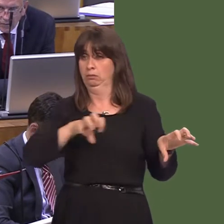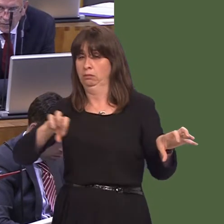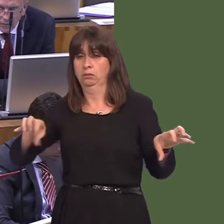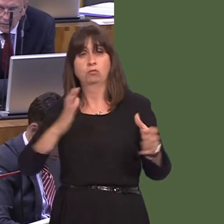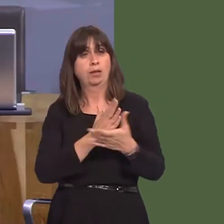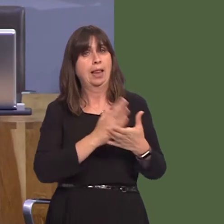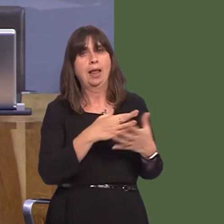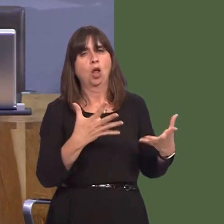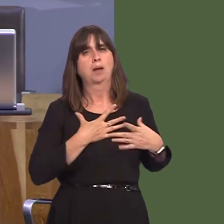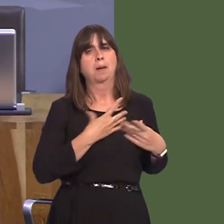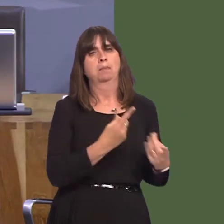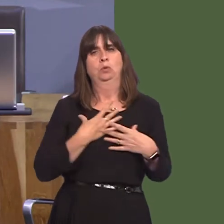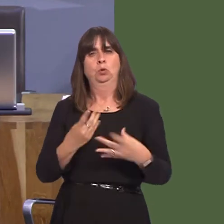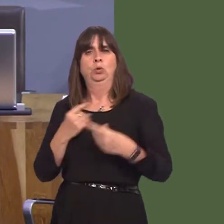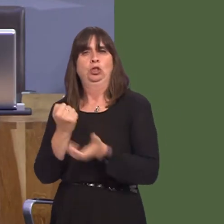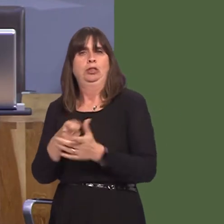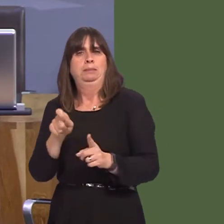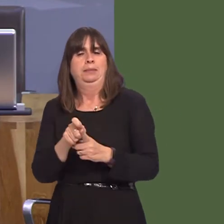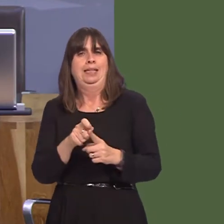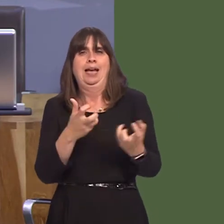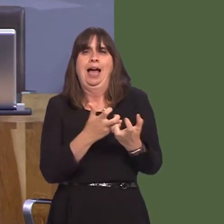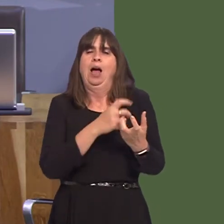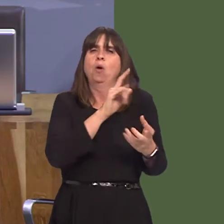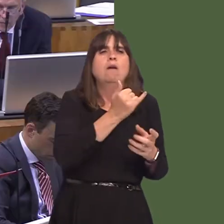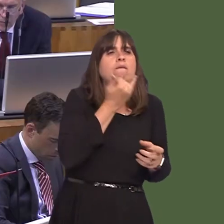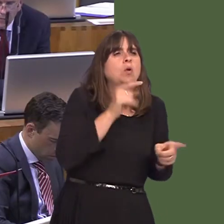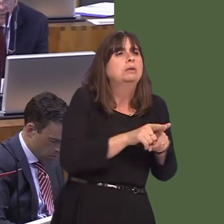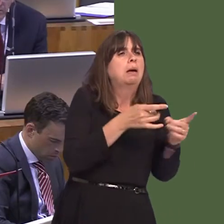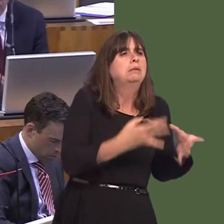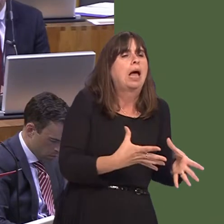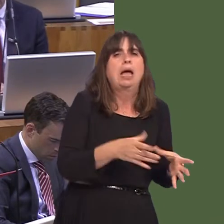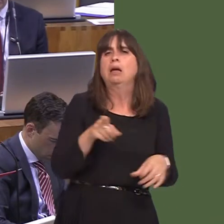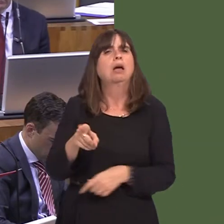y feddygfa yw hynnyó[Torri ar draws.] Wel, gallaf i ddweud bod yna sawl meddygfa ar draws